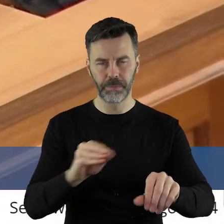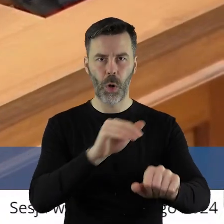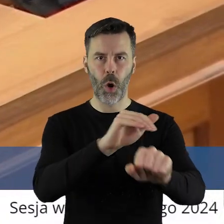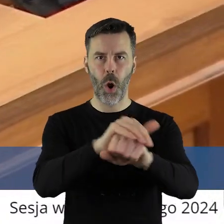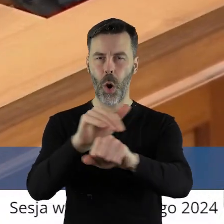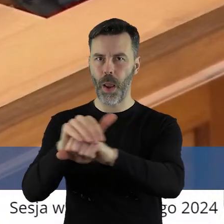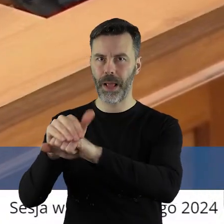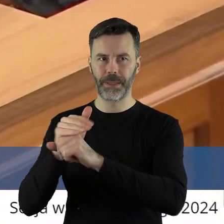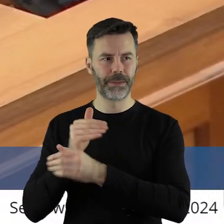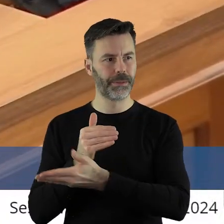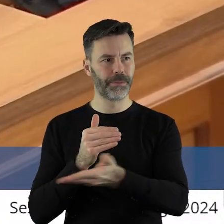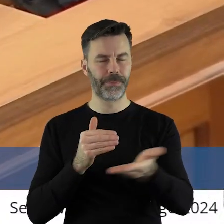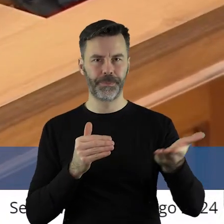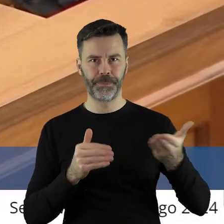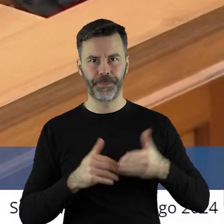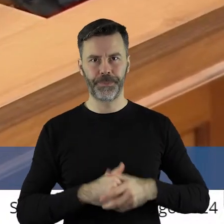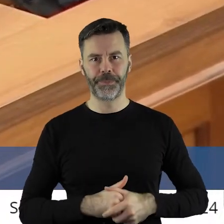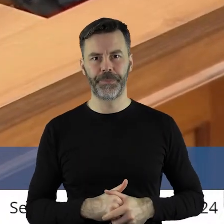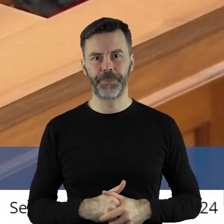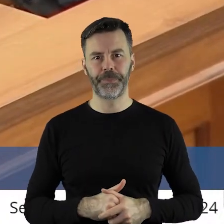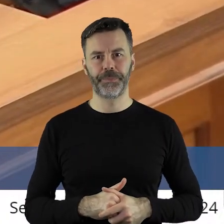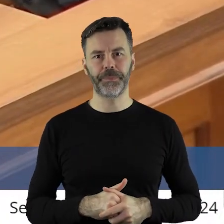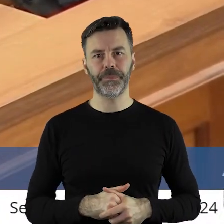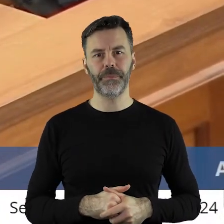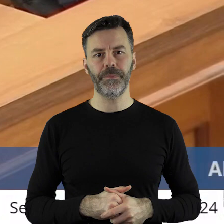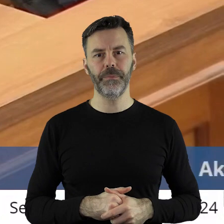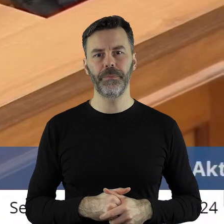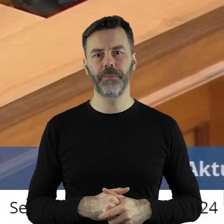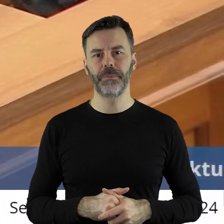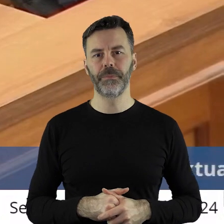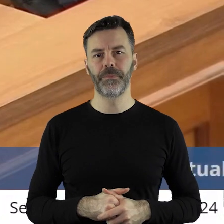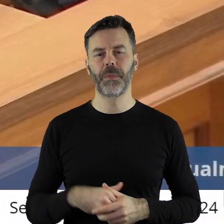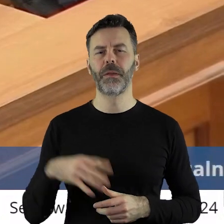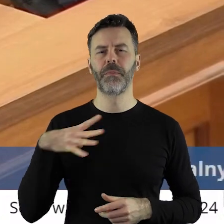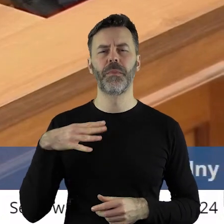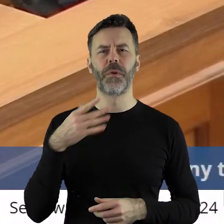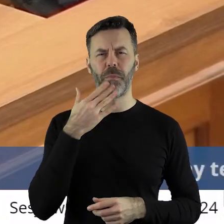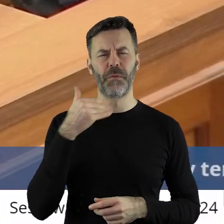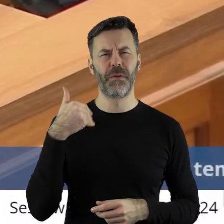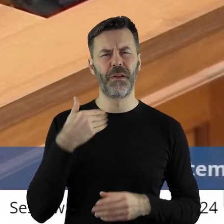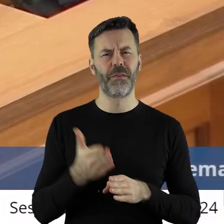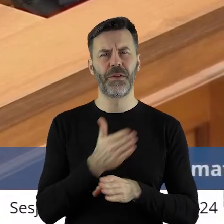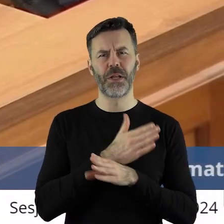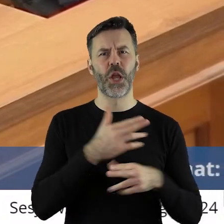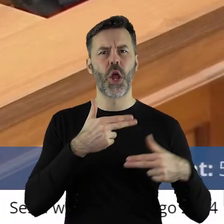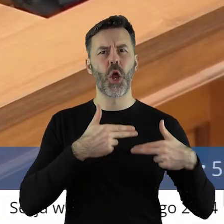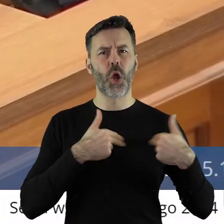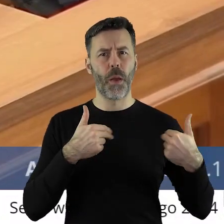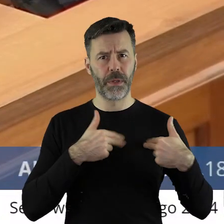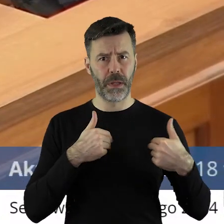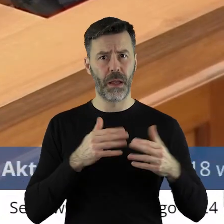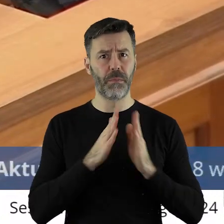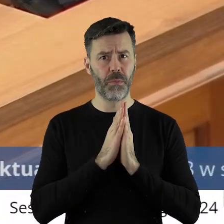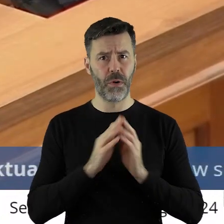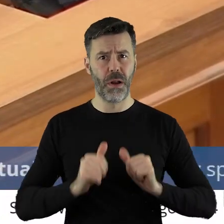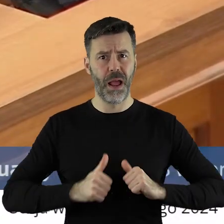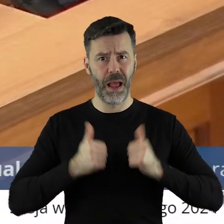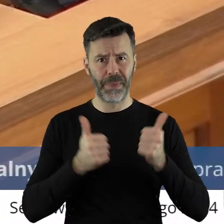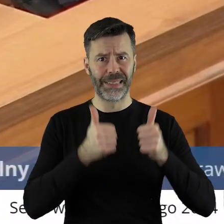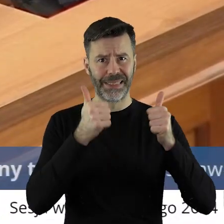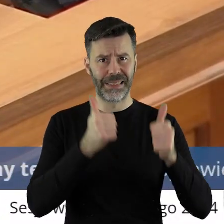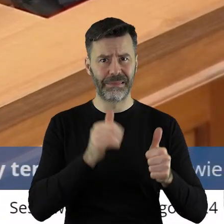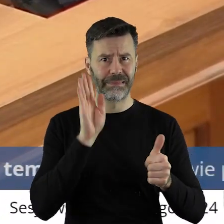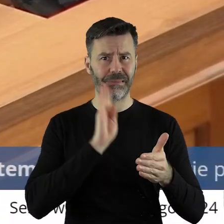i Koledzy Radni!To, co powiedziałem na komisji, prosiłbym, aby tego stanowiska naprawdę